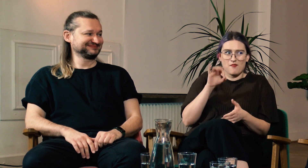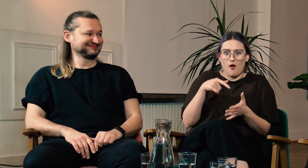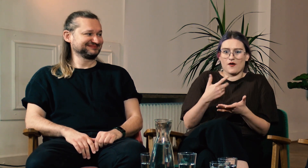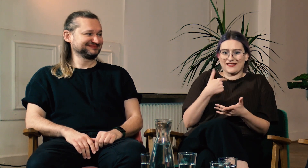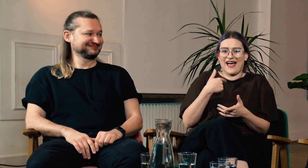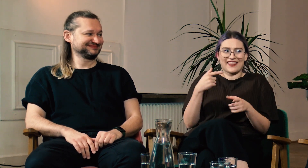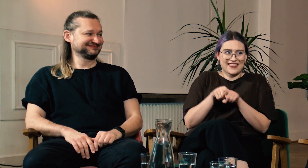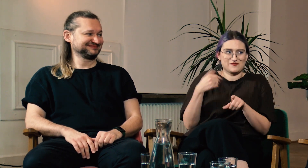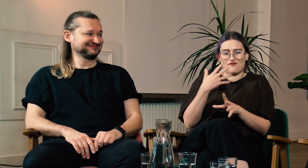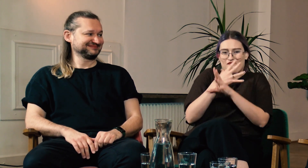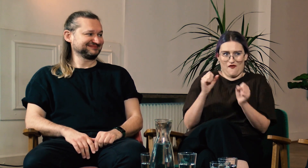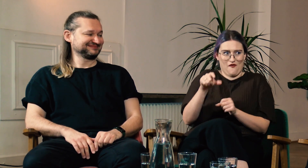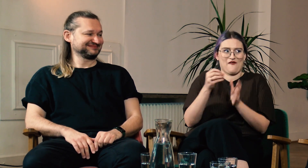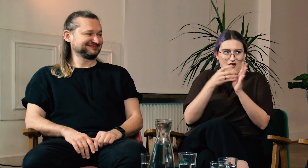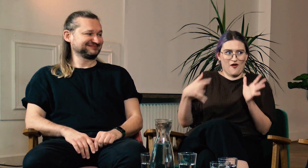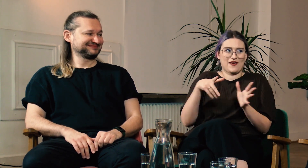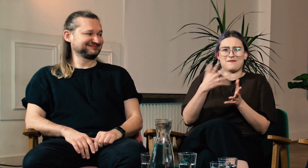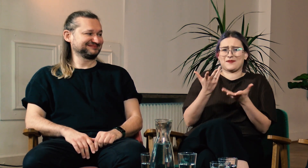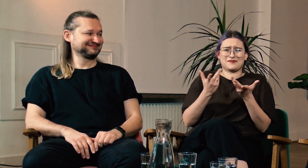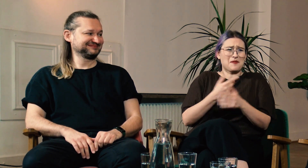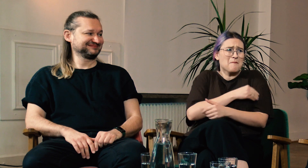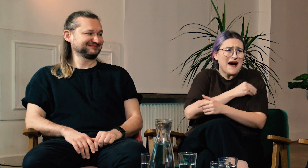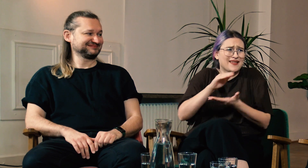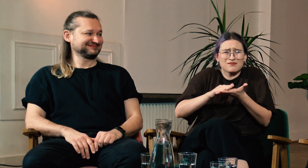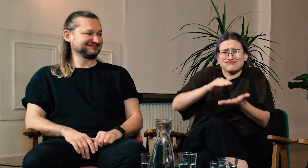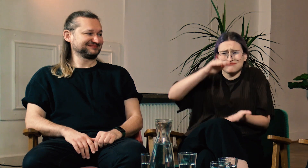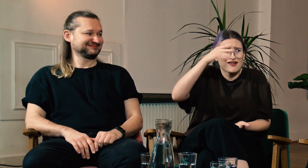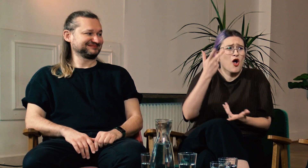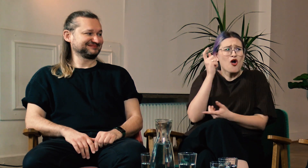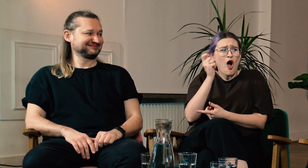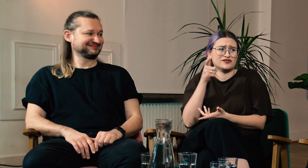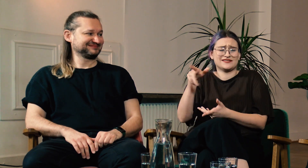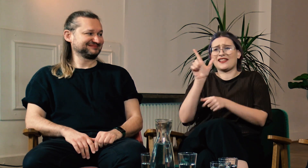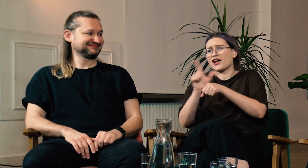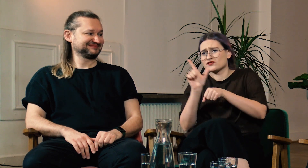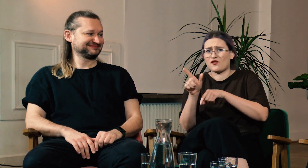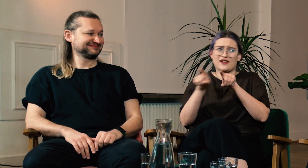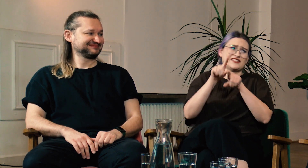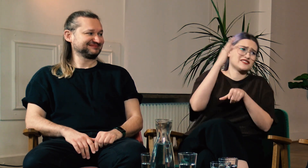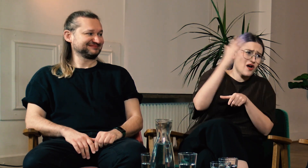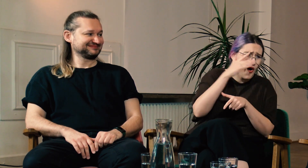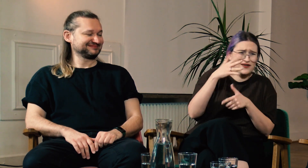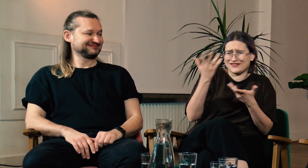Ja sama skończyłam FPJM i musieliśmy przerobić mnóstwo materiału, wiele godzin lektoratów i teorii.